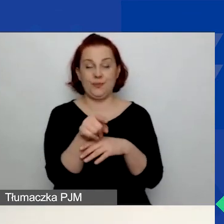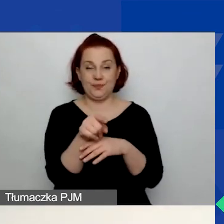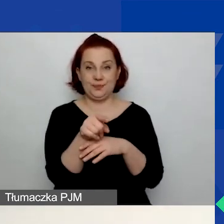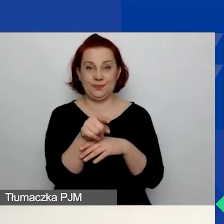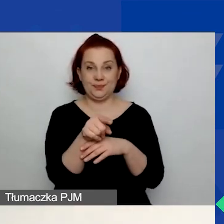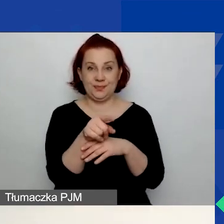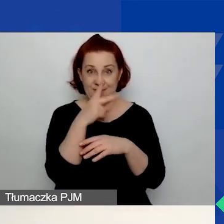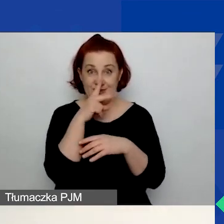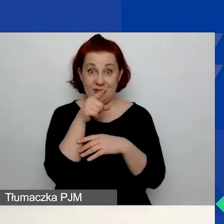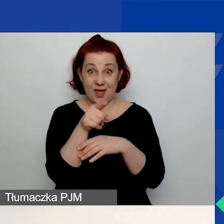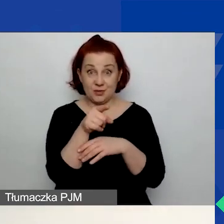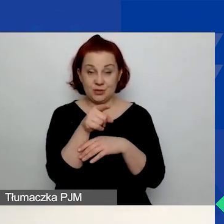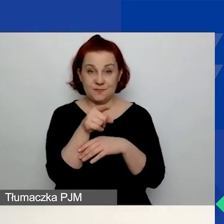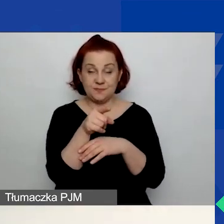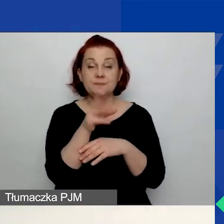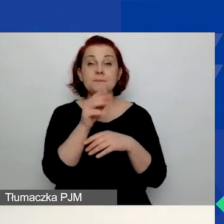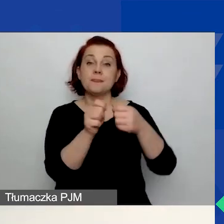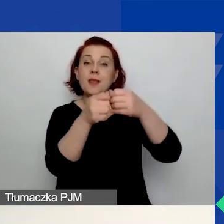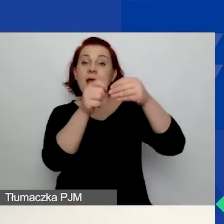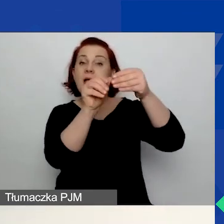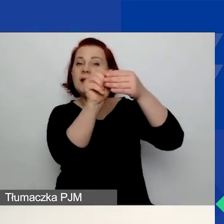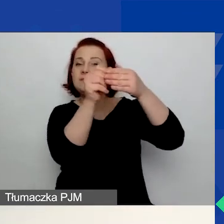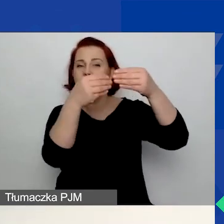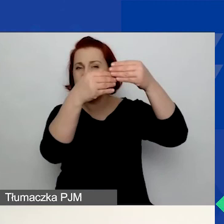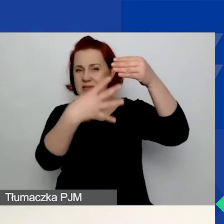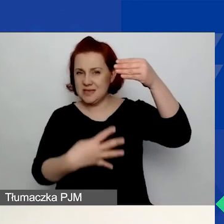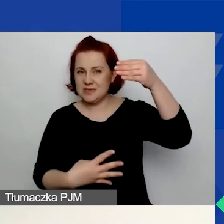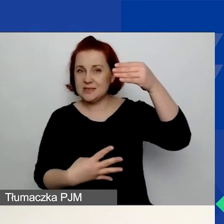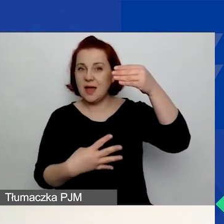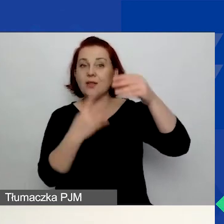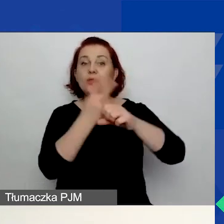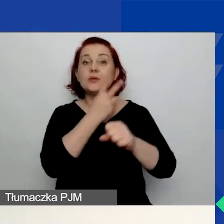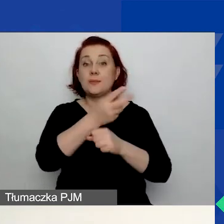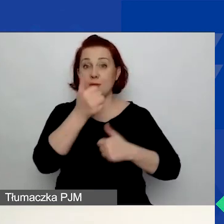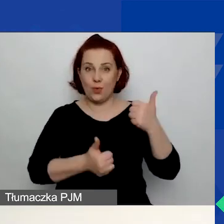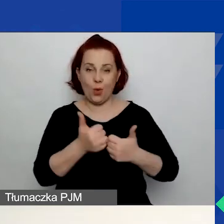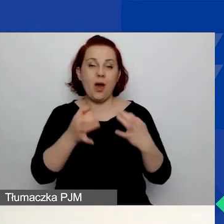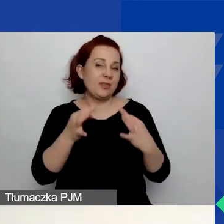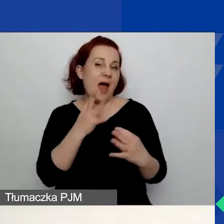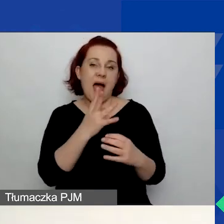Będziecie widzieć listę dostępnych konkursów. W tej chwili jest aktywny jeden konkurs,